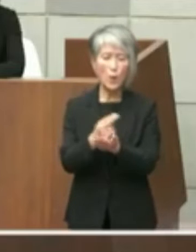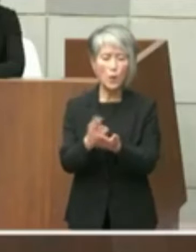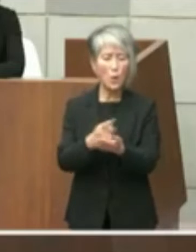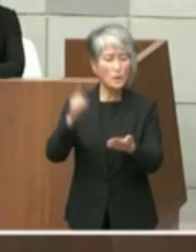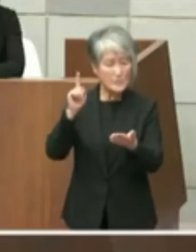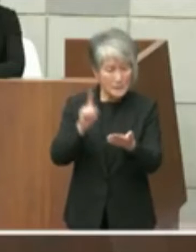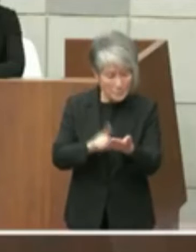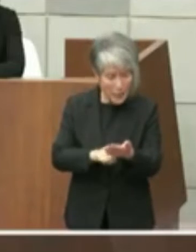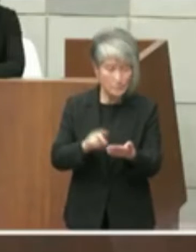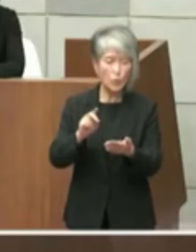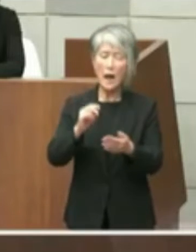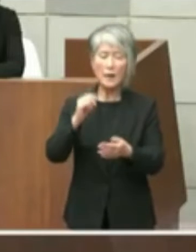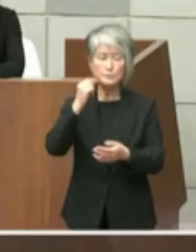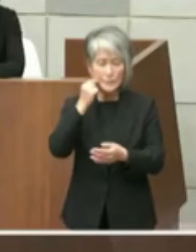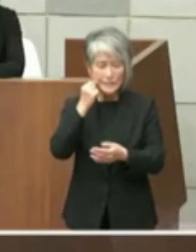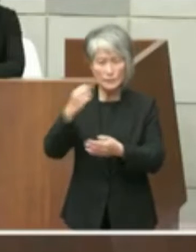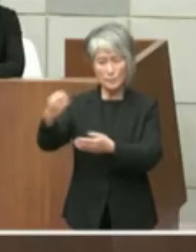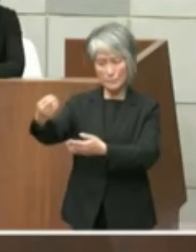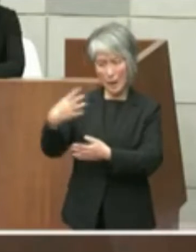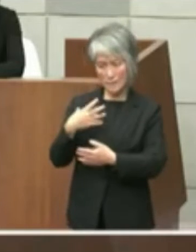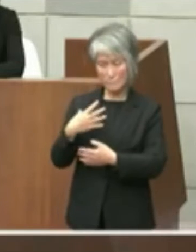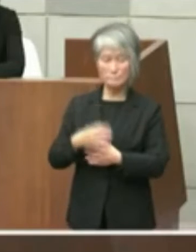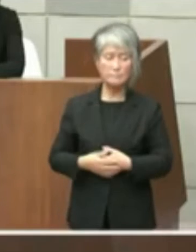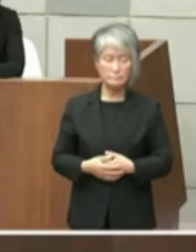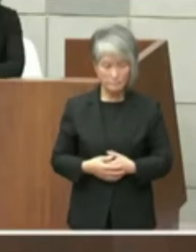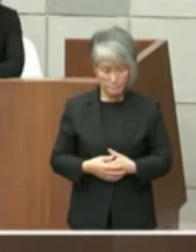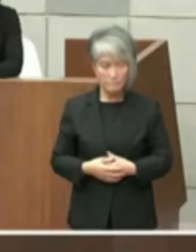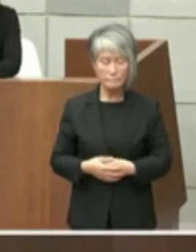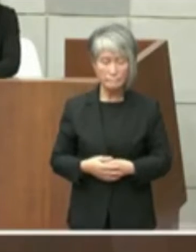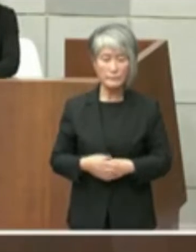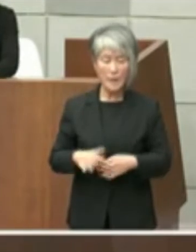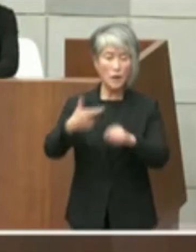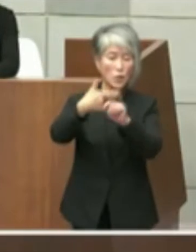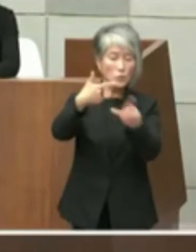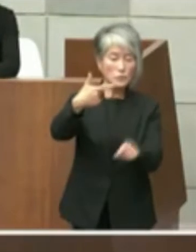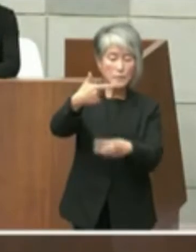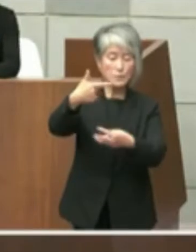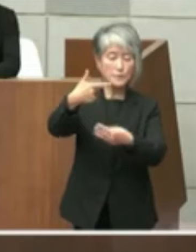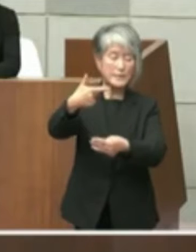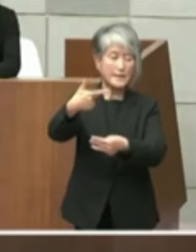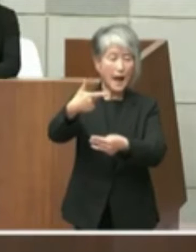取材でございますそういった経緯もあり ましたので6月3日付けで当時県知事選立